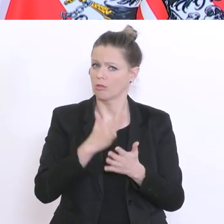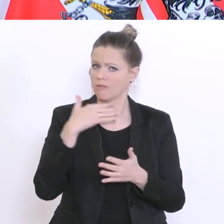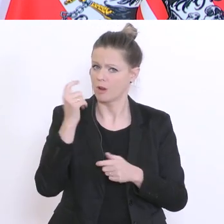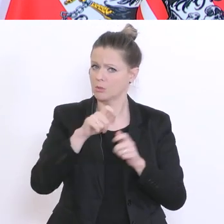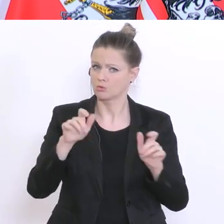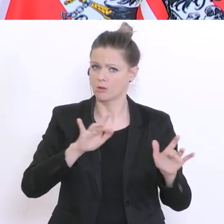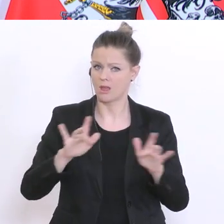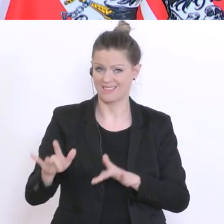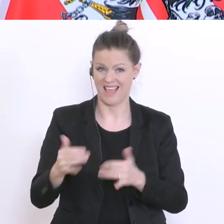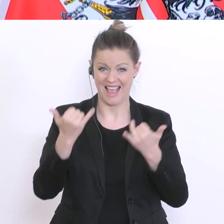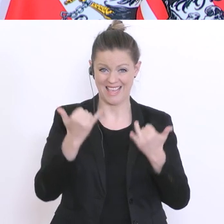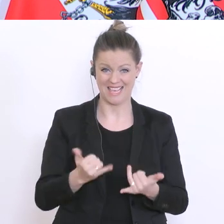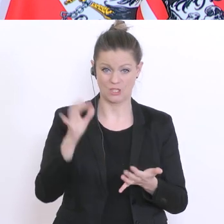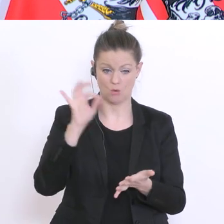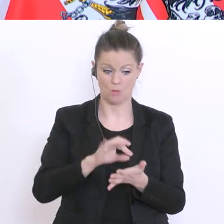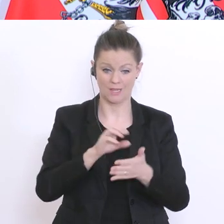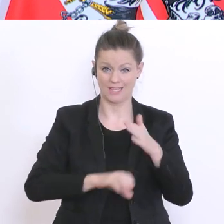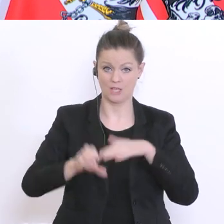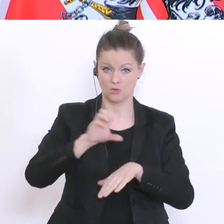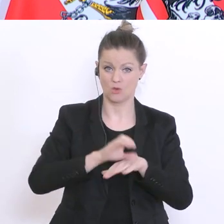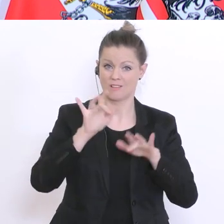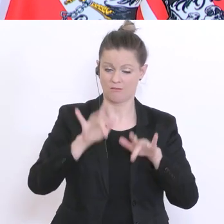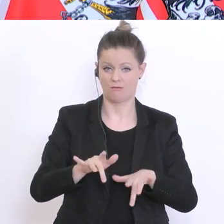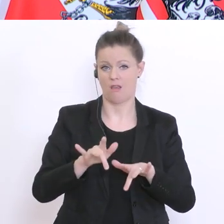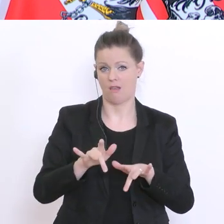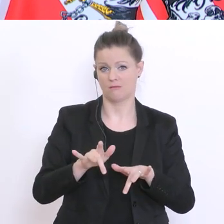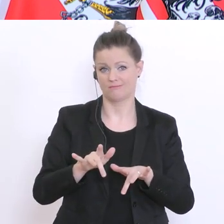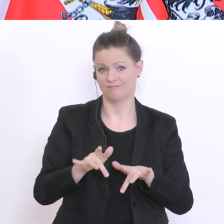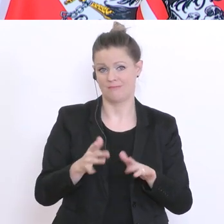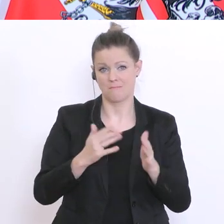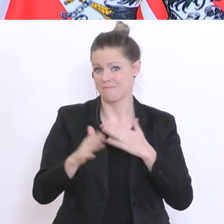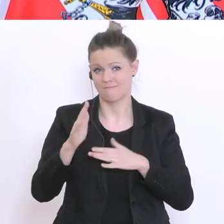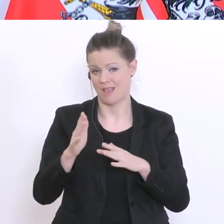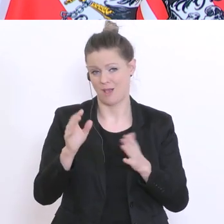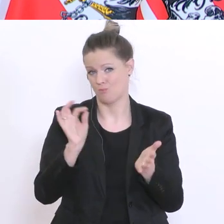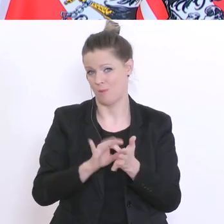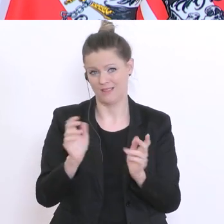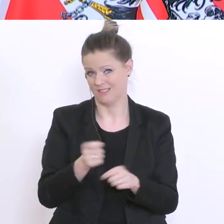müssen mit den derzeit vorhandenen Ressourcen auskommen, denn im Unterschied zu anderen